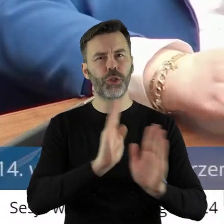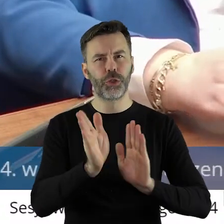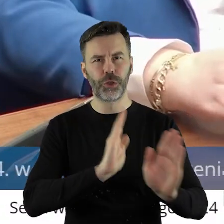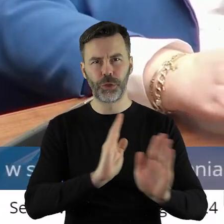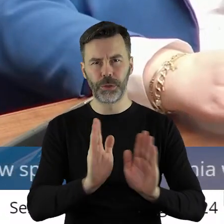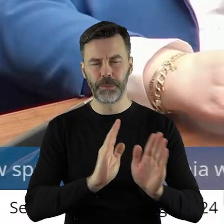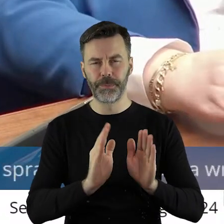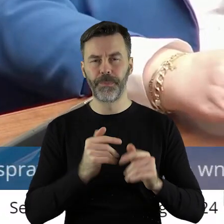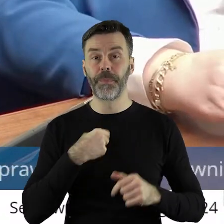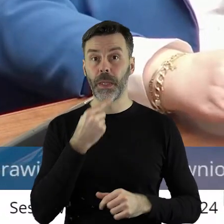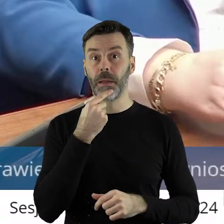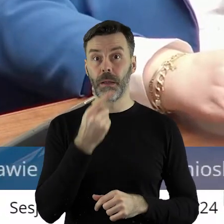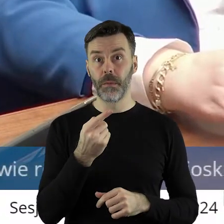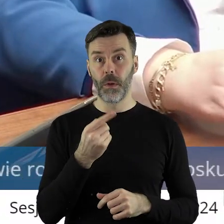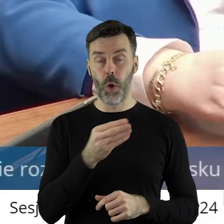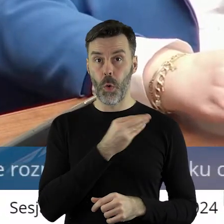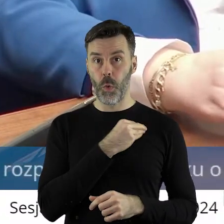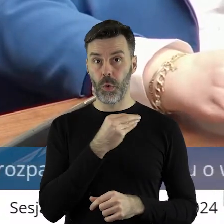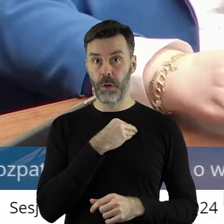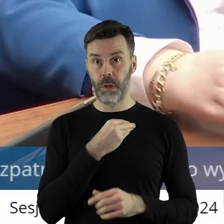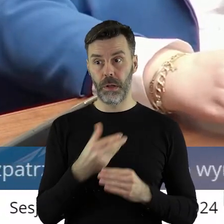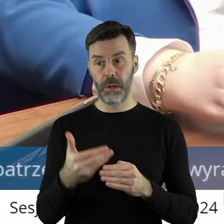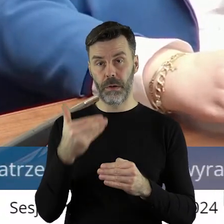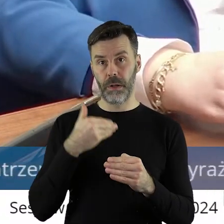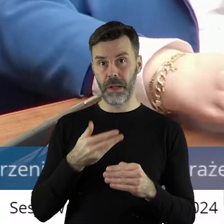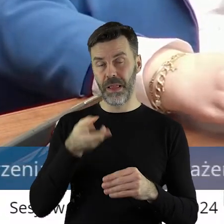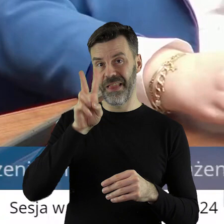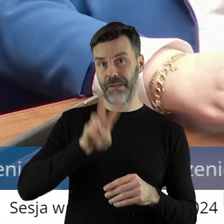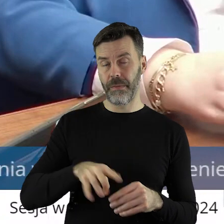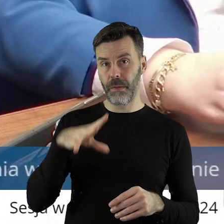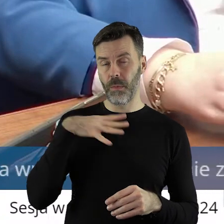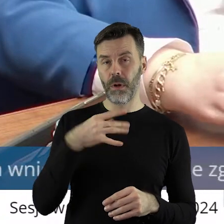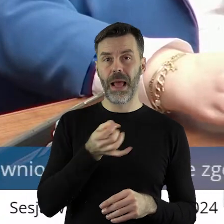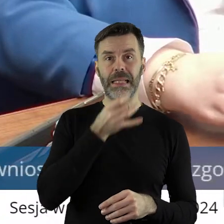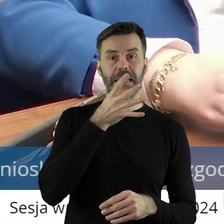I powiem szczerze, że ostatnie 2 miesiące możemy sobie narzekać, ale chciałbym wiedzieć,